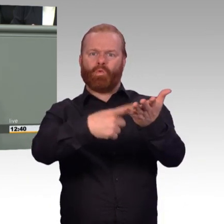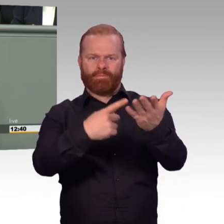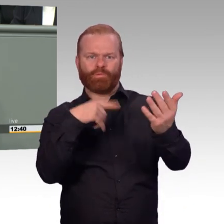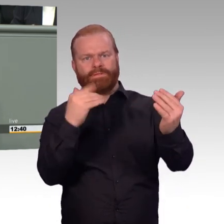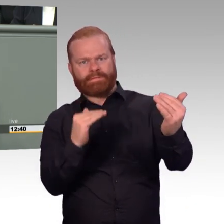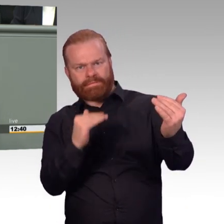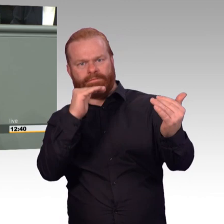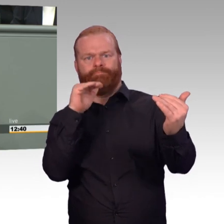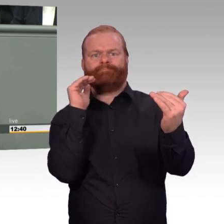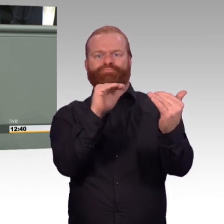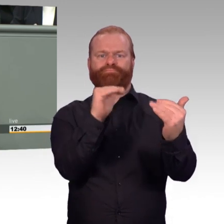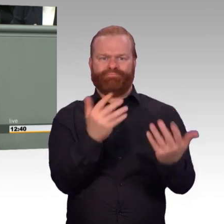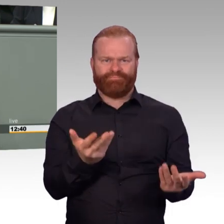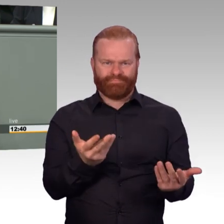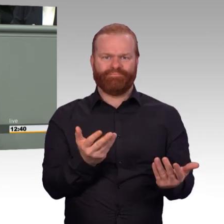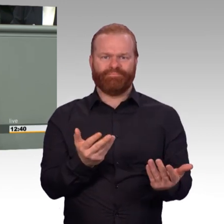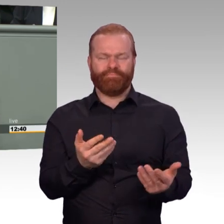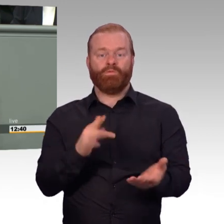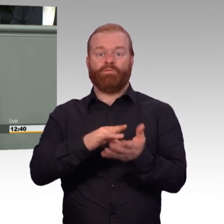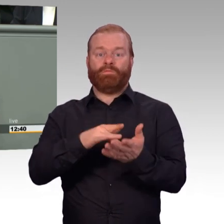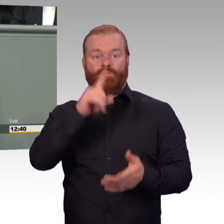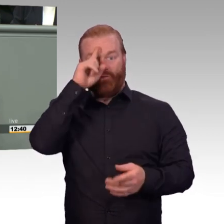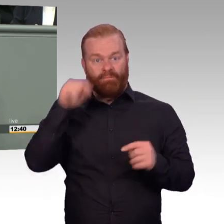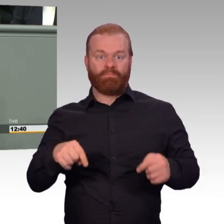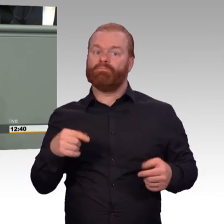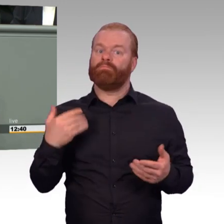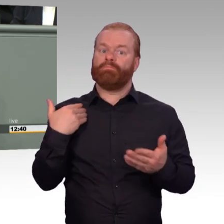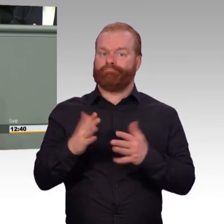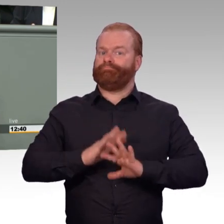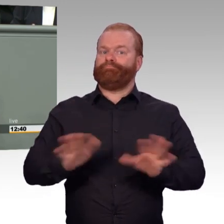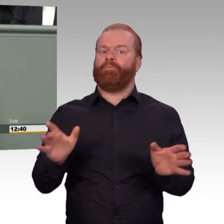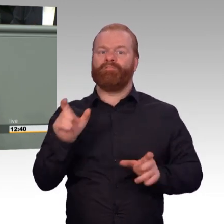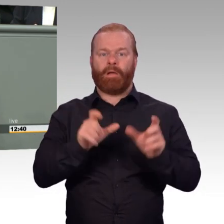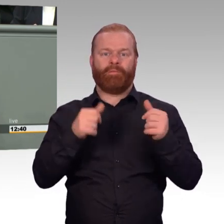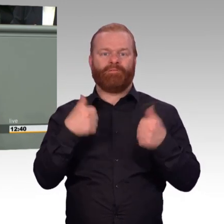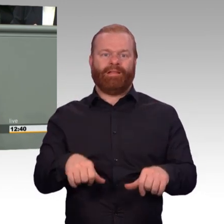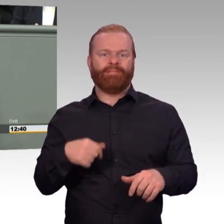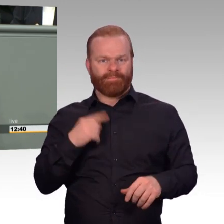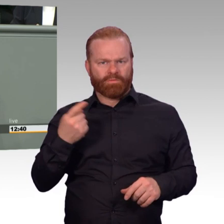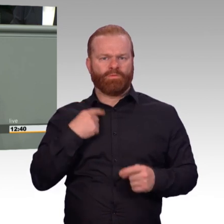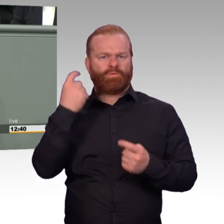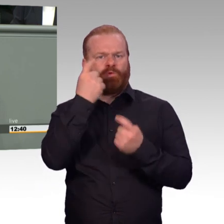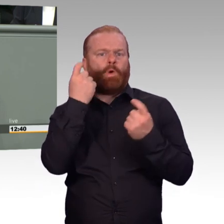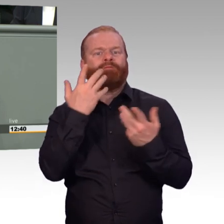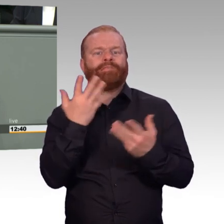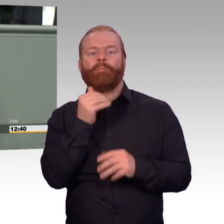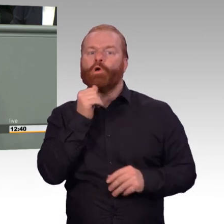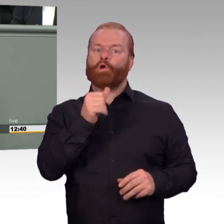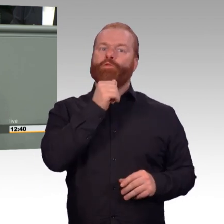die das Leben der Soldaten täglich prägen. Zum Beispiel wann gilt ein Unfall als Dienstunfall?